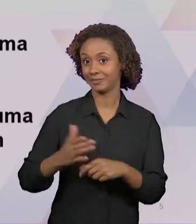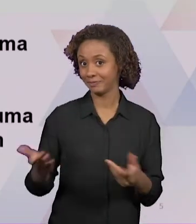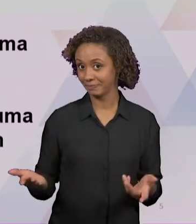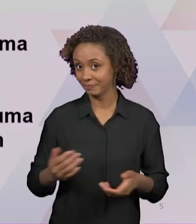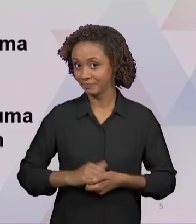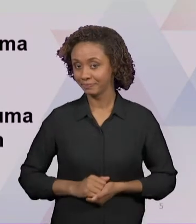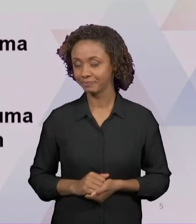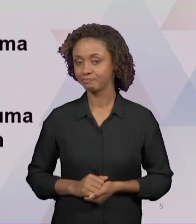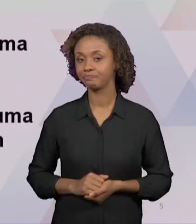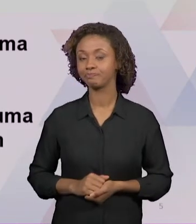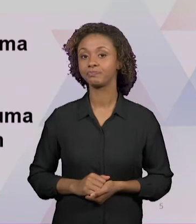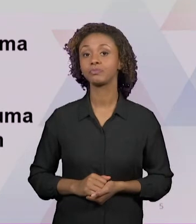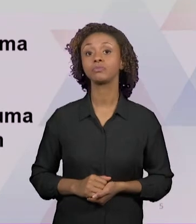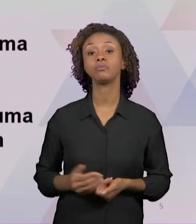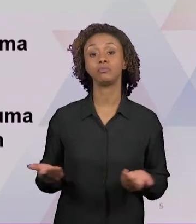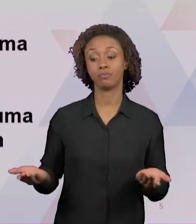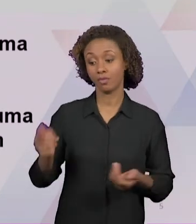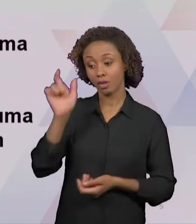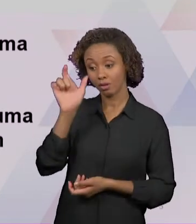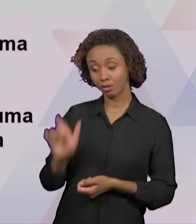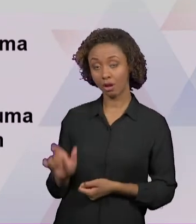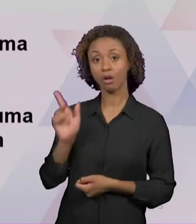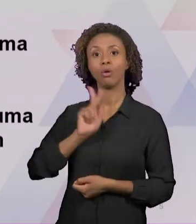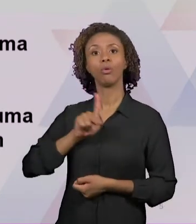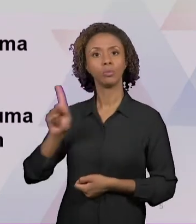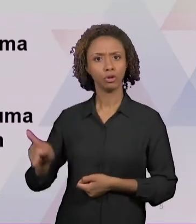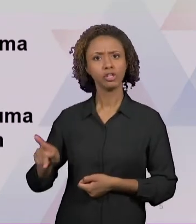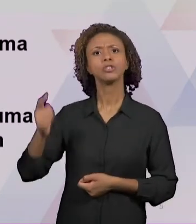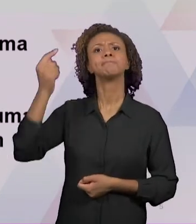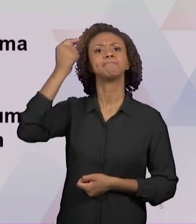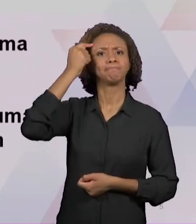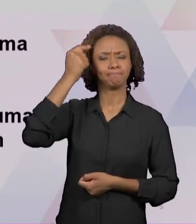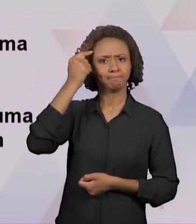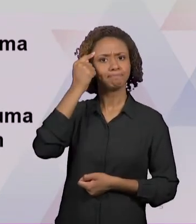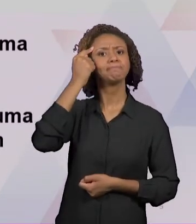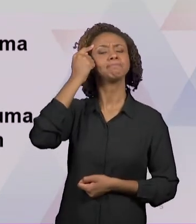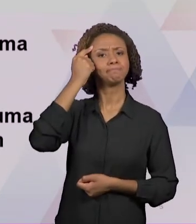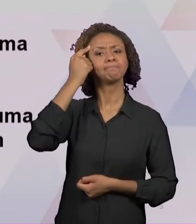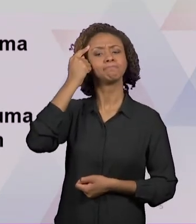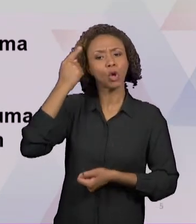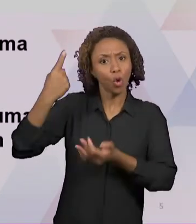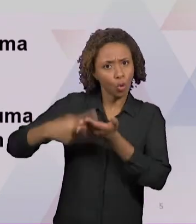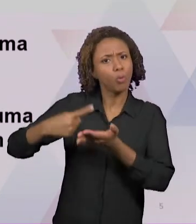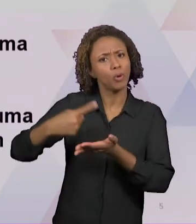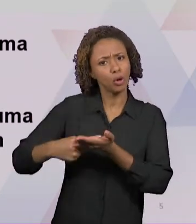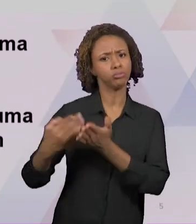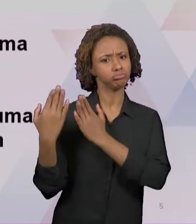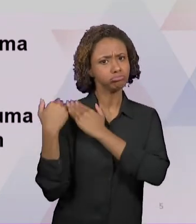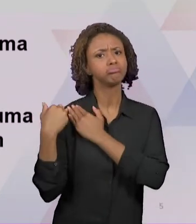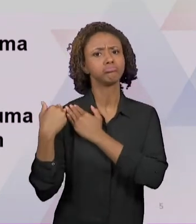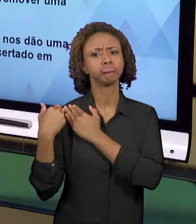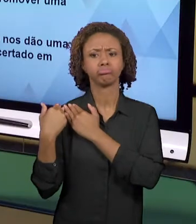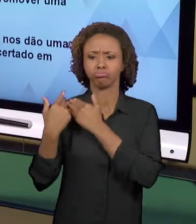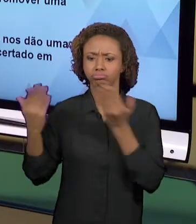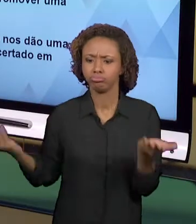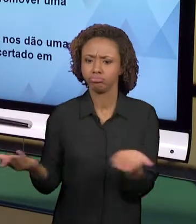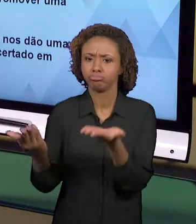PROFESSOR COM O PROCESSO DE ENSINO E APRENDIZAGEM. ENTÃO HÁ UMA RESSIGNIFICAÇÃO DAS